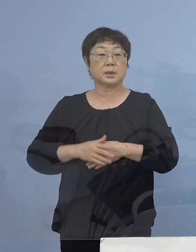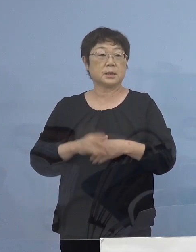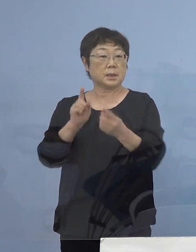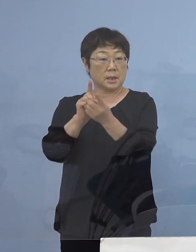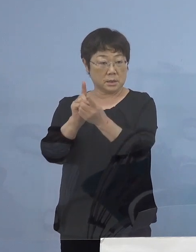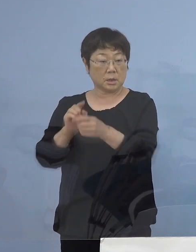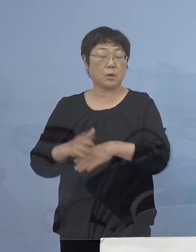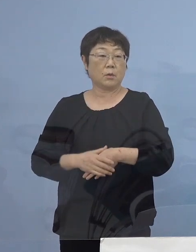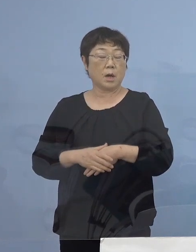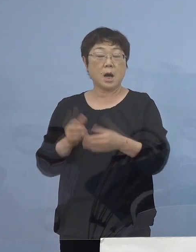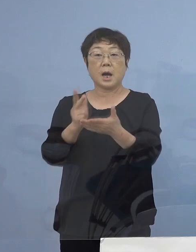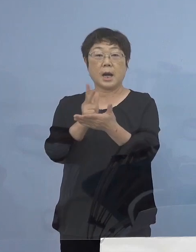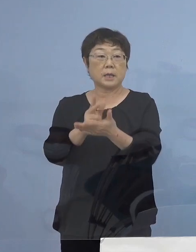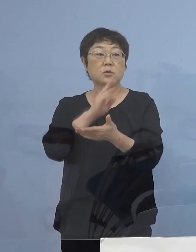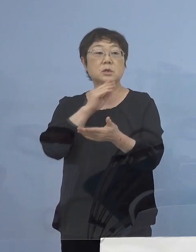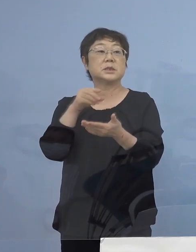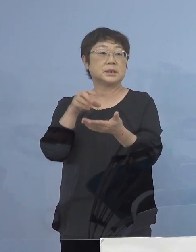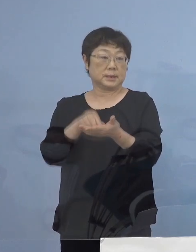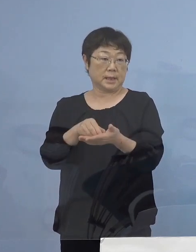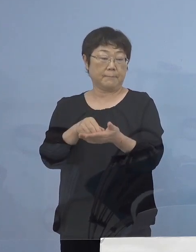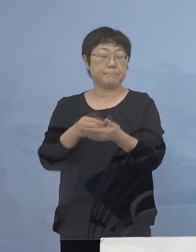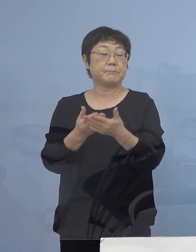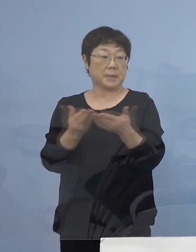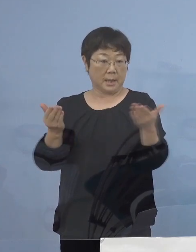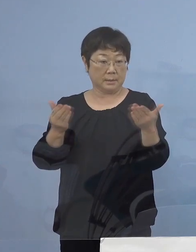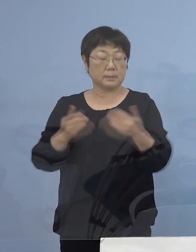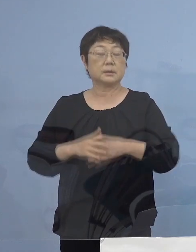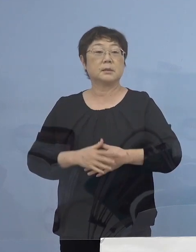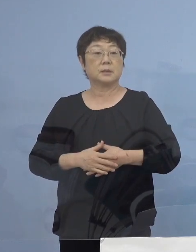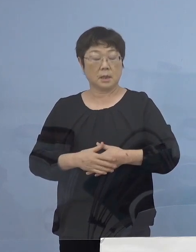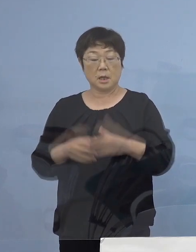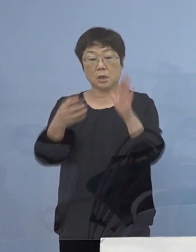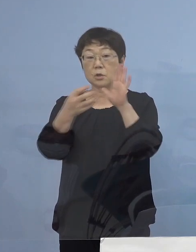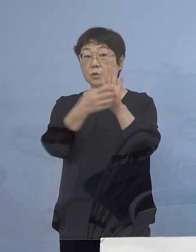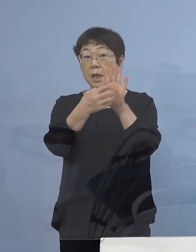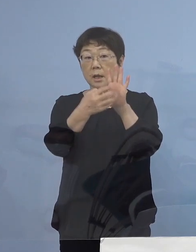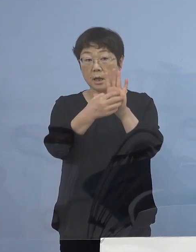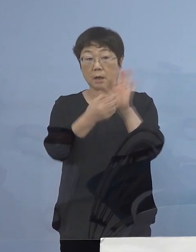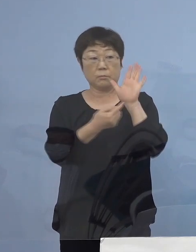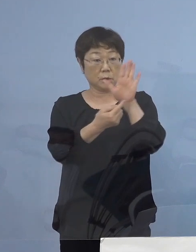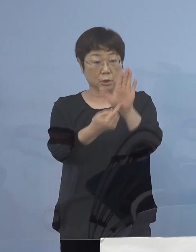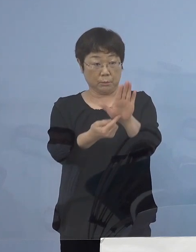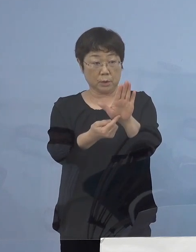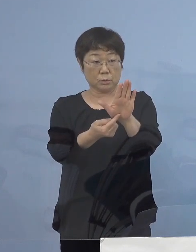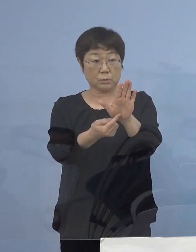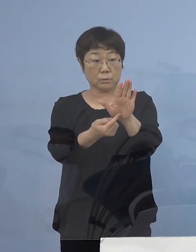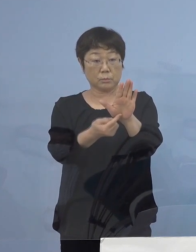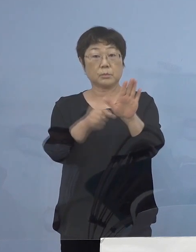「ガイドライン実践店」 このステッカーを提示いただいていることを